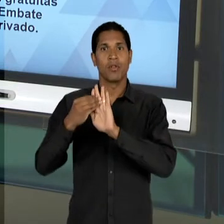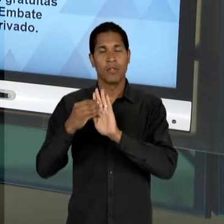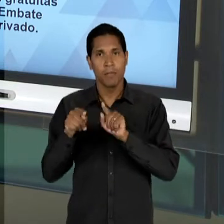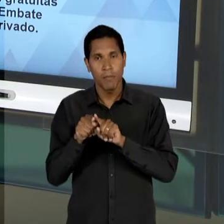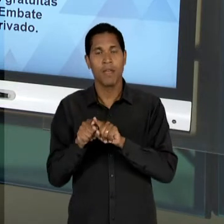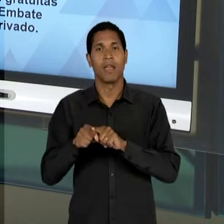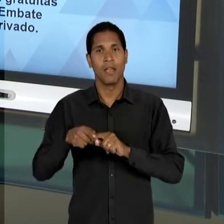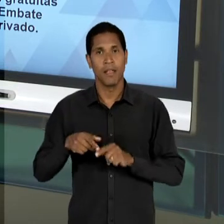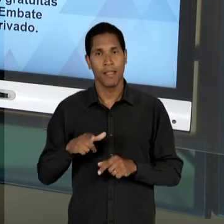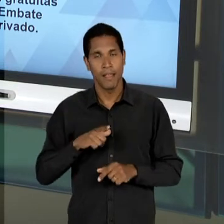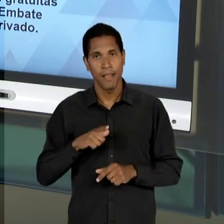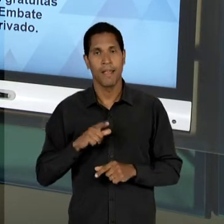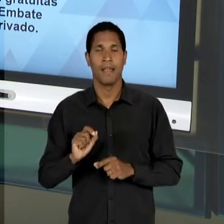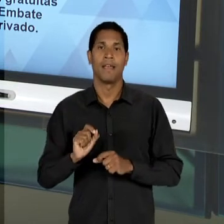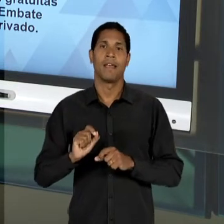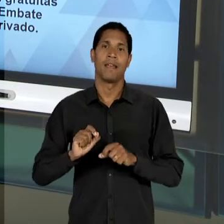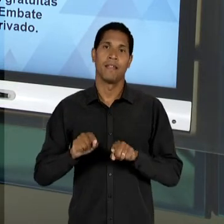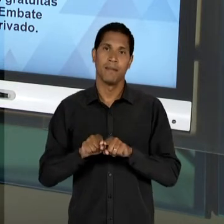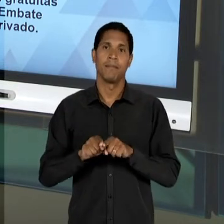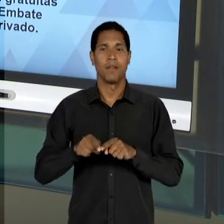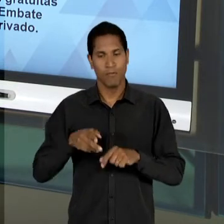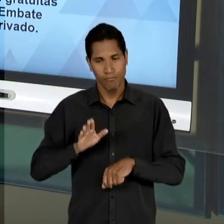RECUPERADO, É DESENGAVETADO DE UMA CERTA FORMA EM